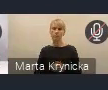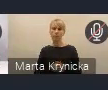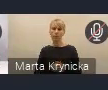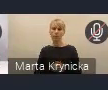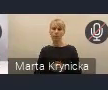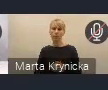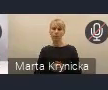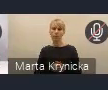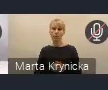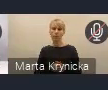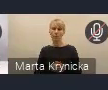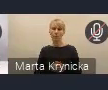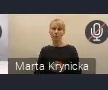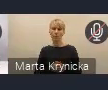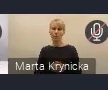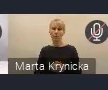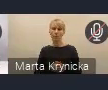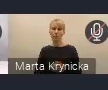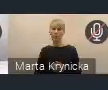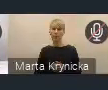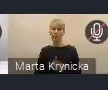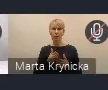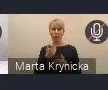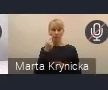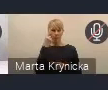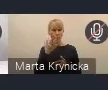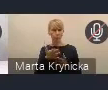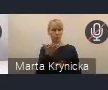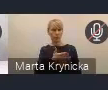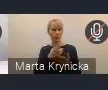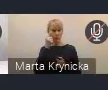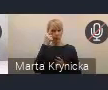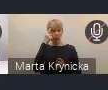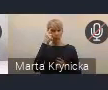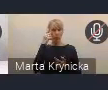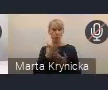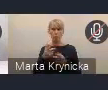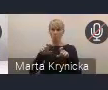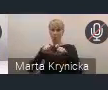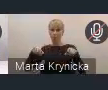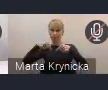Jeszcze bym proponował, żeby nasze służby przypomniały ten adres, pod który się trzeba zalogować na czacie.